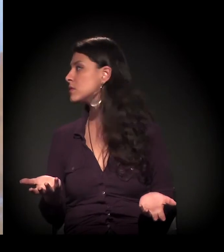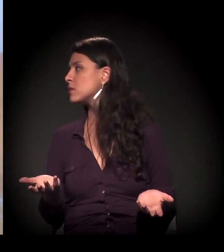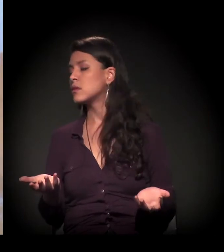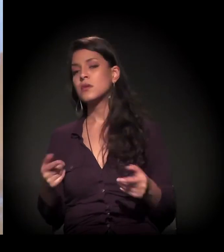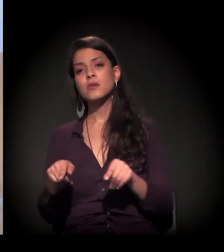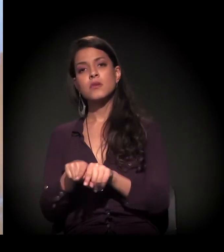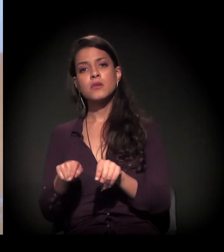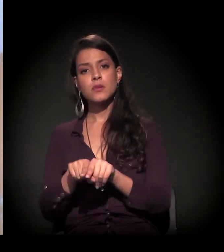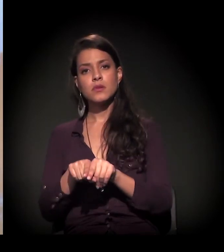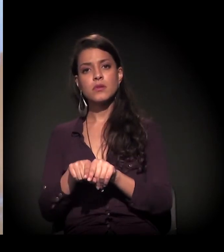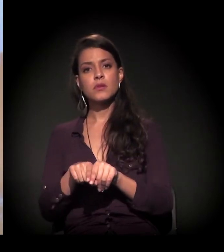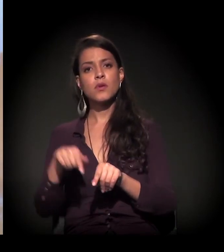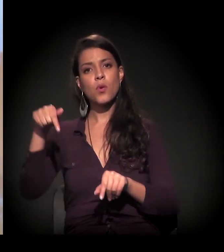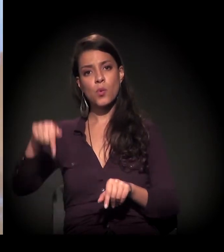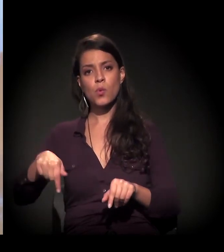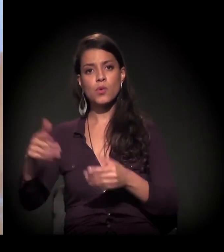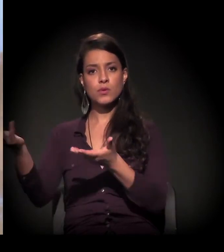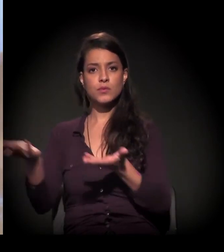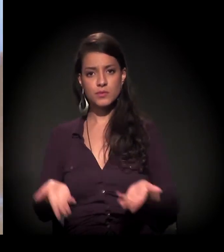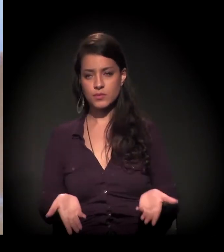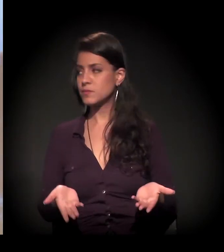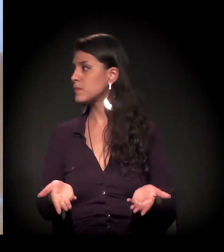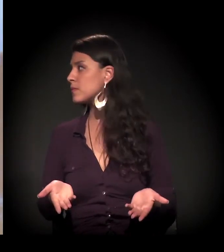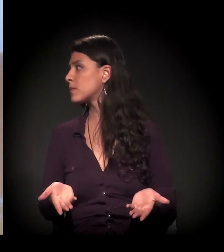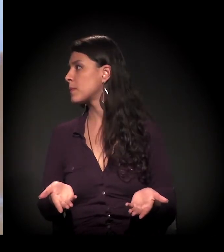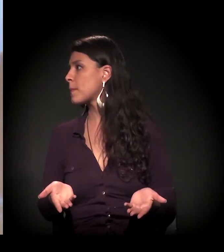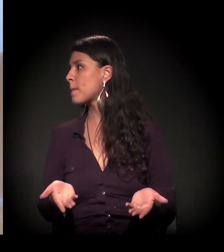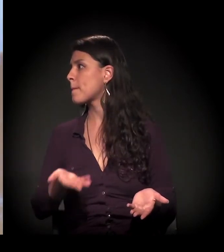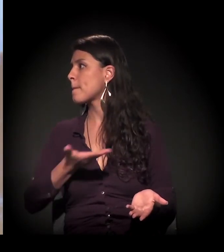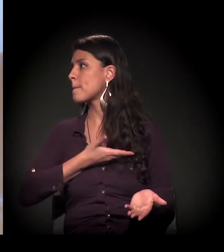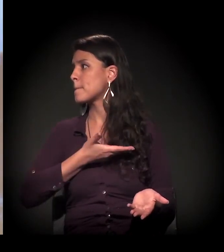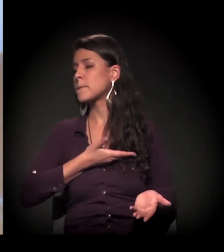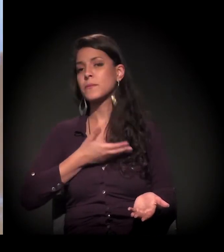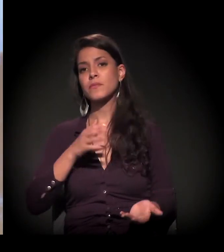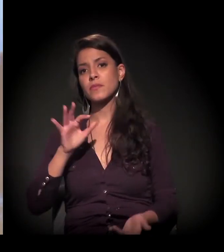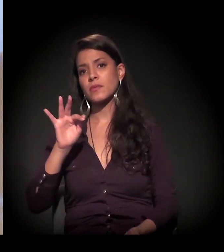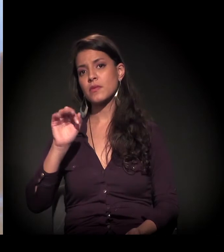Estou falando isso também porque hoje eu trouxe um amigo, o Fábio,